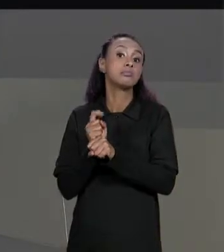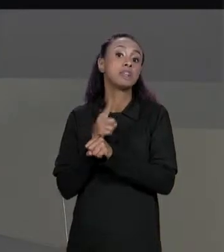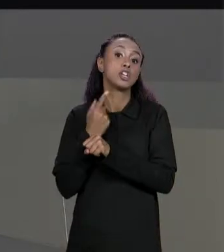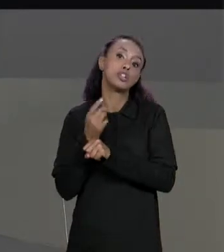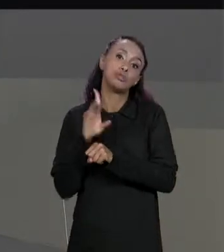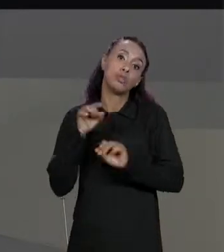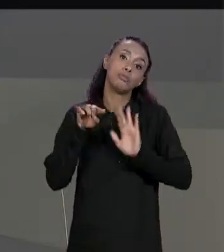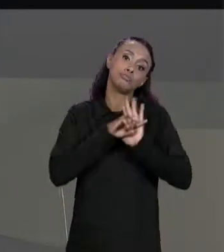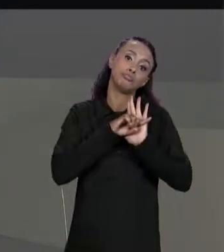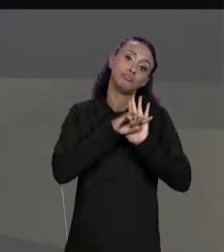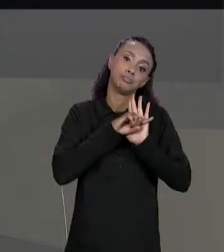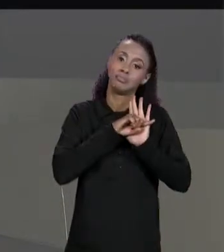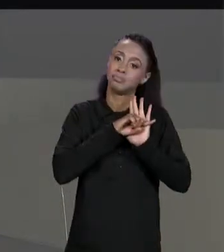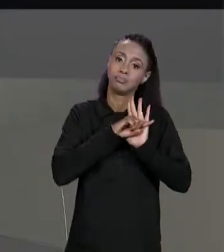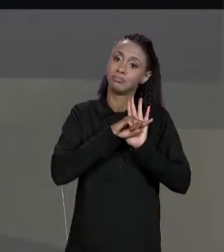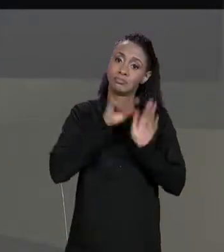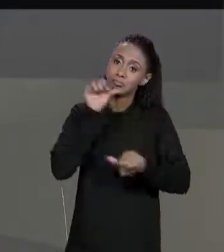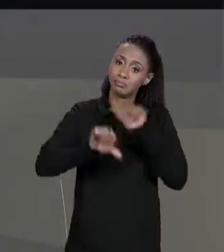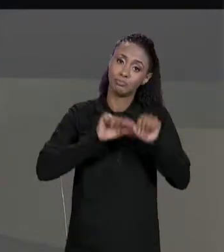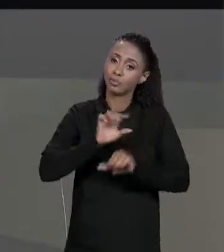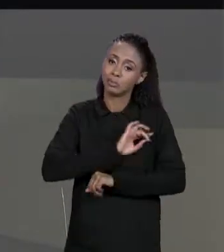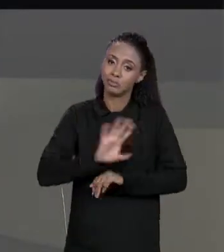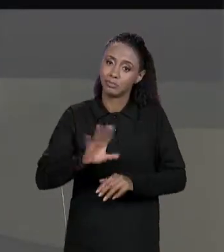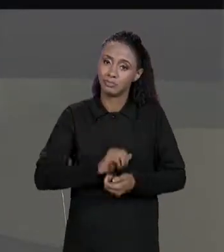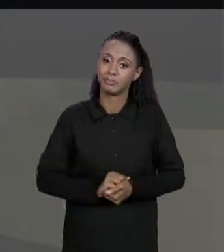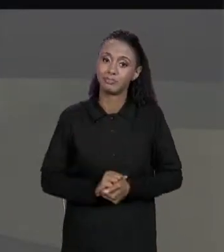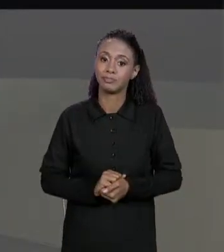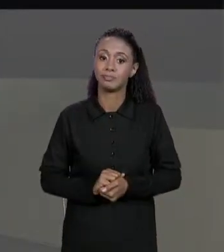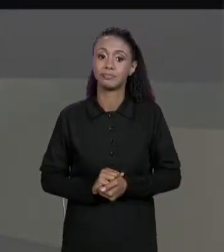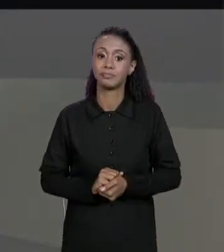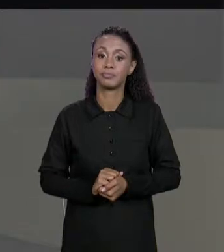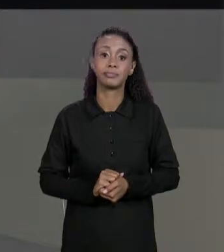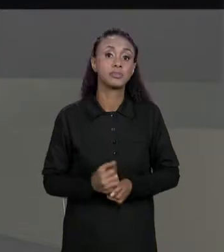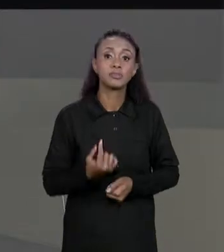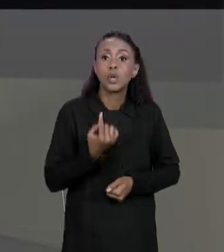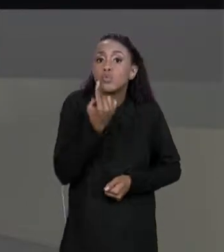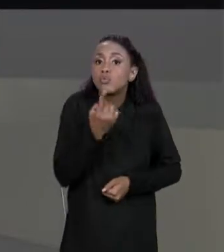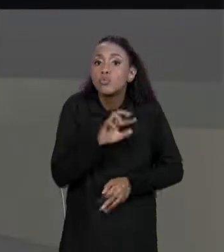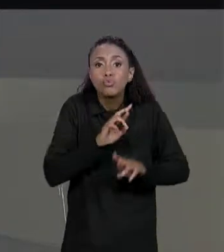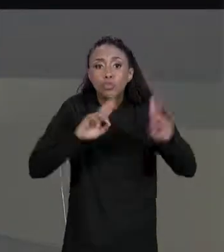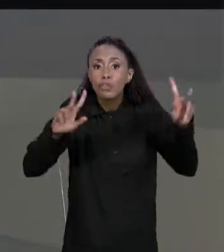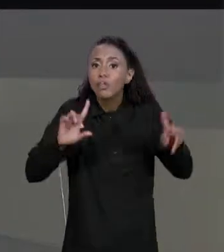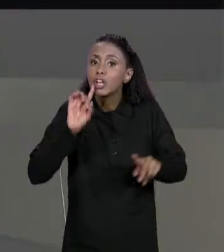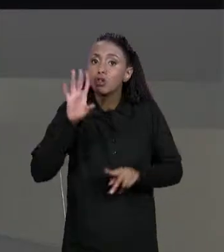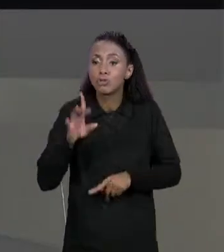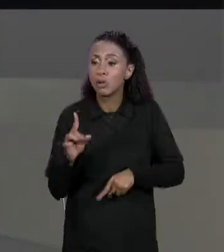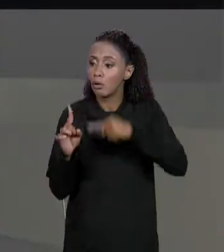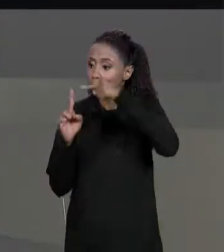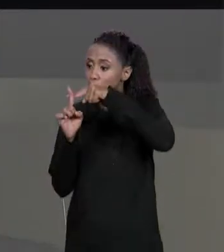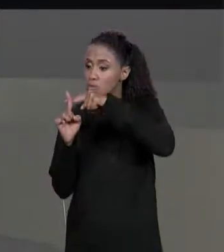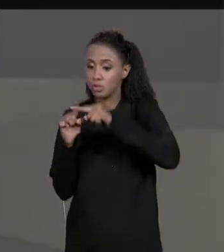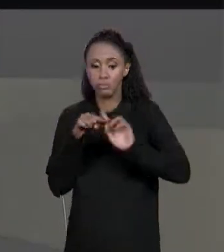ENTÃO A ÚNICA DIFERENÇA DO CÓDIGO DA SUBTRAÇÃO EM RELAÇÃO AO DA SOMA É QUE A GENTE MUDOU